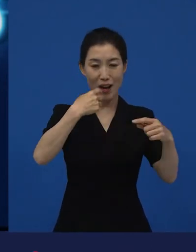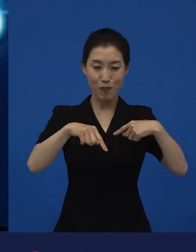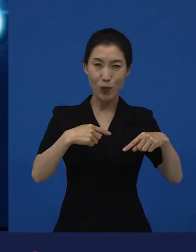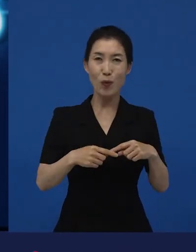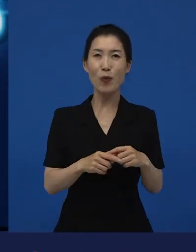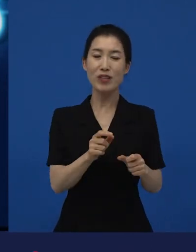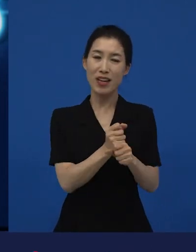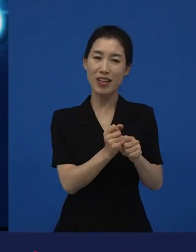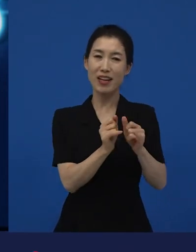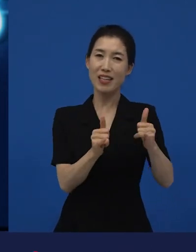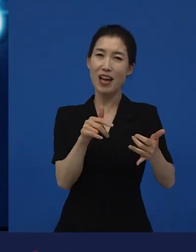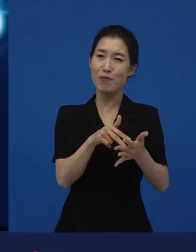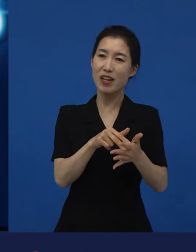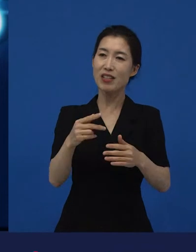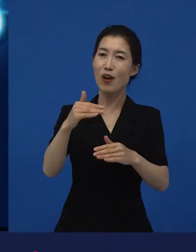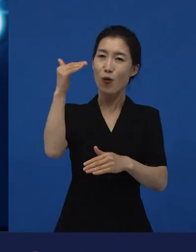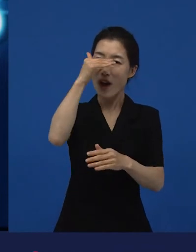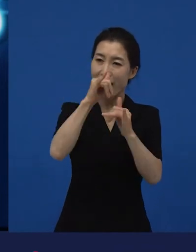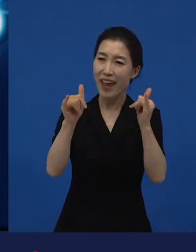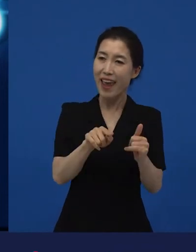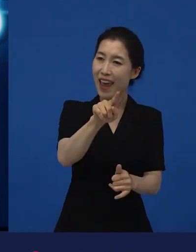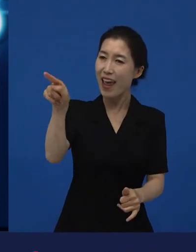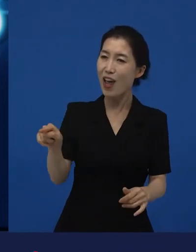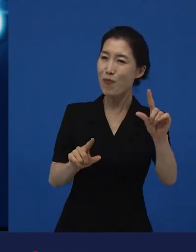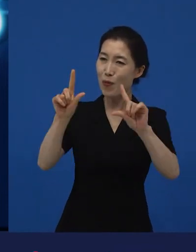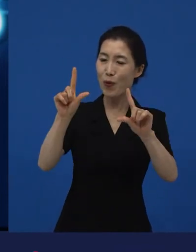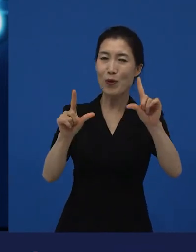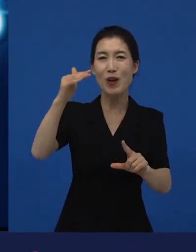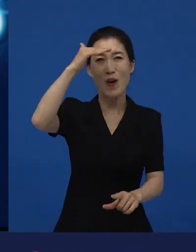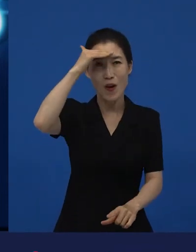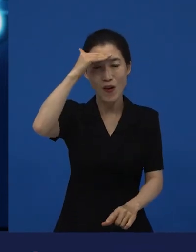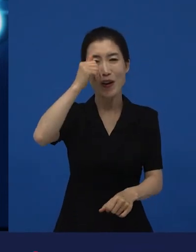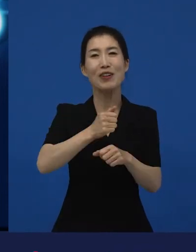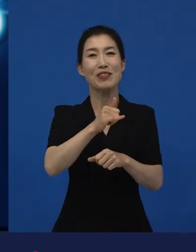다양성 영화를 누가 만드는 거야?’라고 하는 그 사람들이